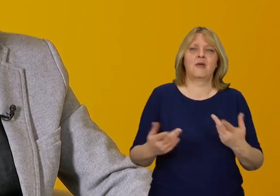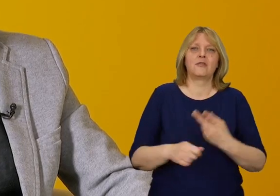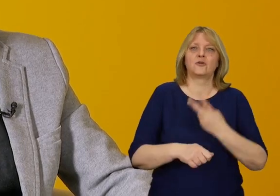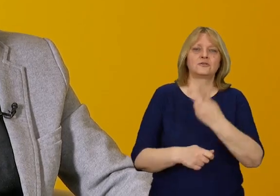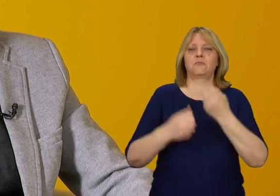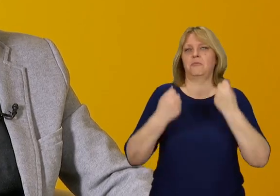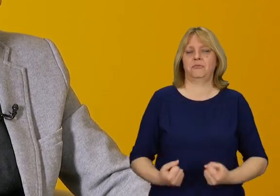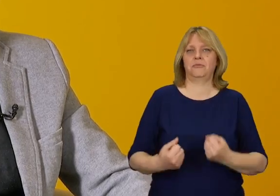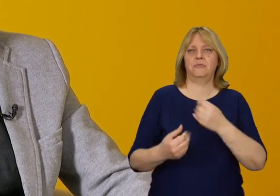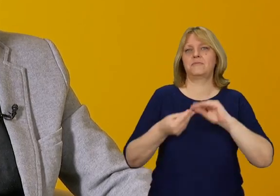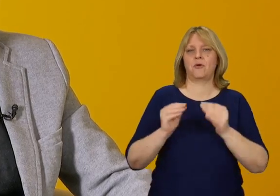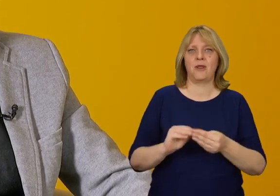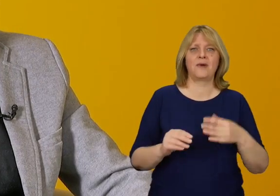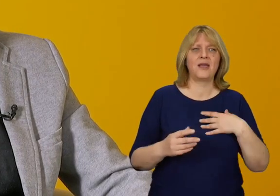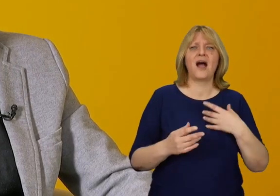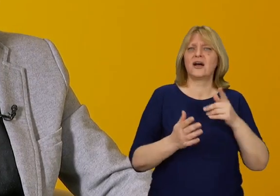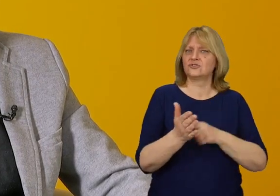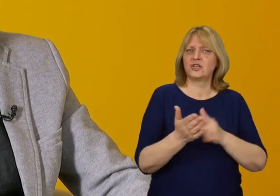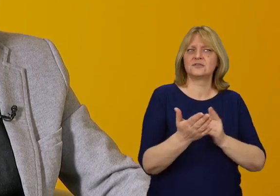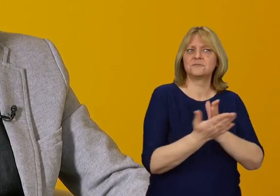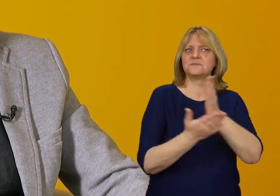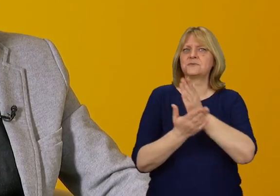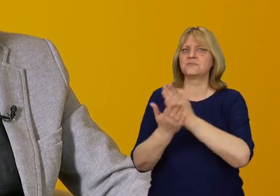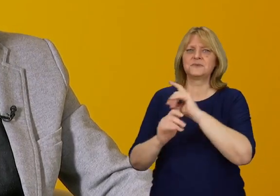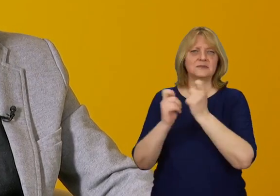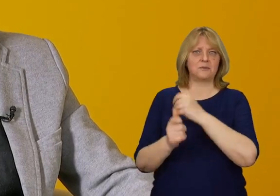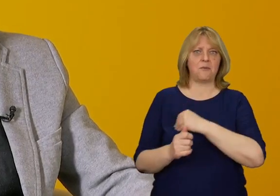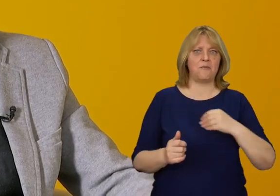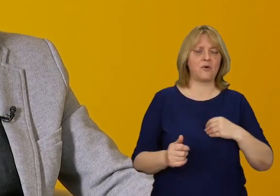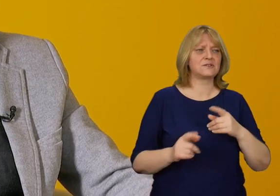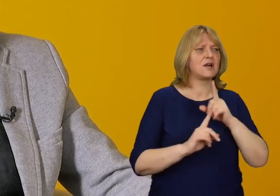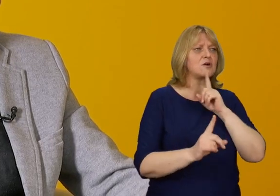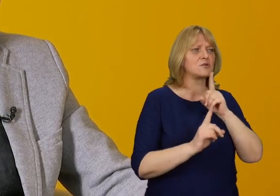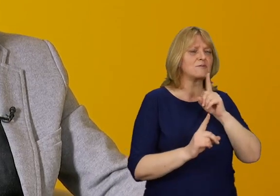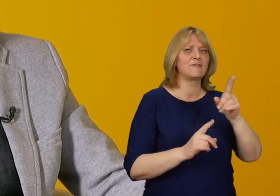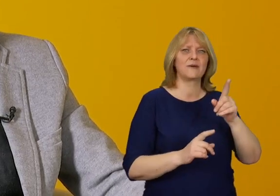Jeżdżąc po Polsce i odwiedzając wiele instytucji publicznych spotykam się z myśleniem